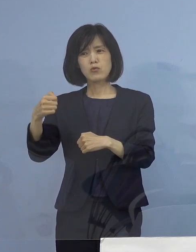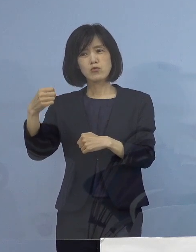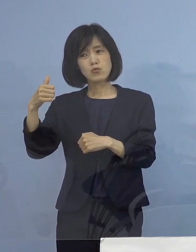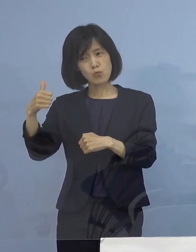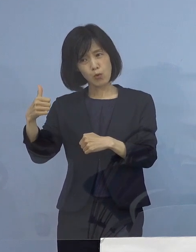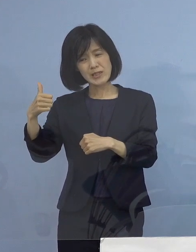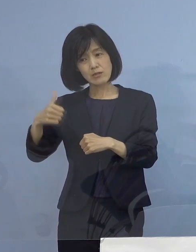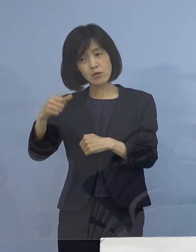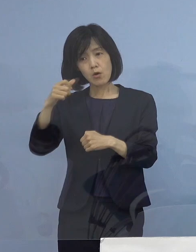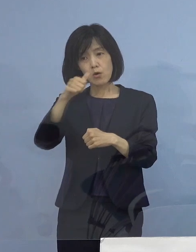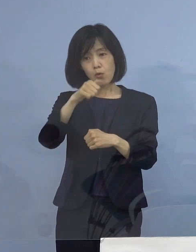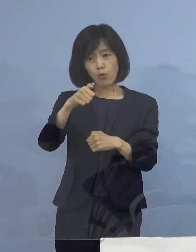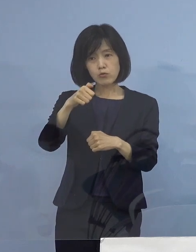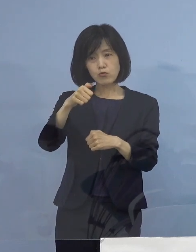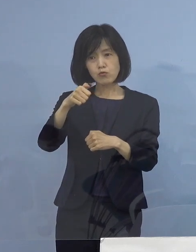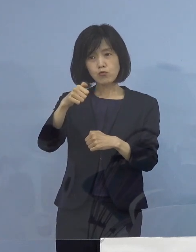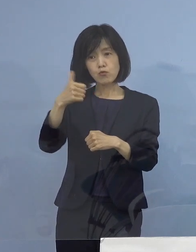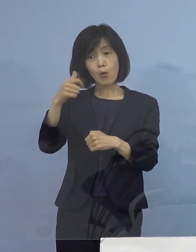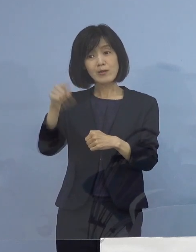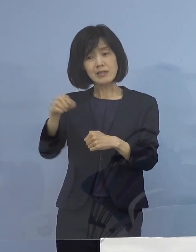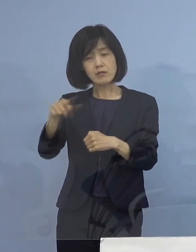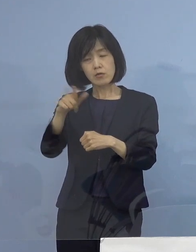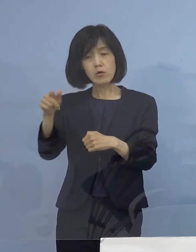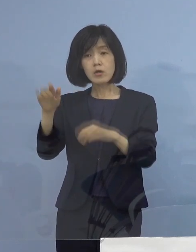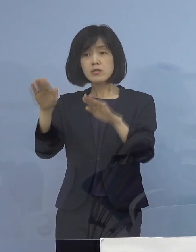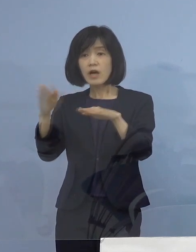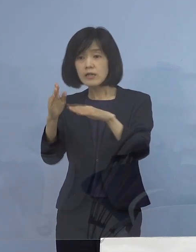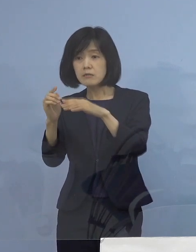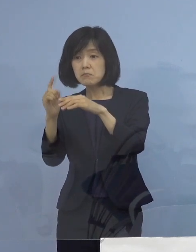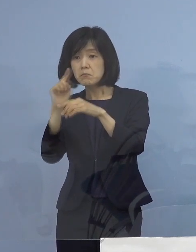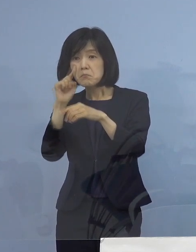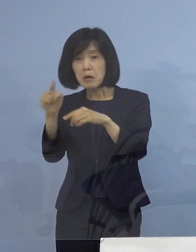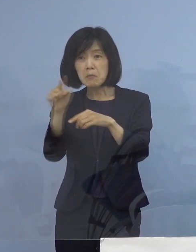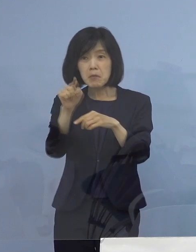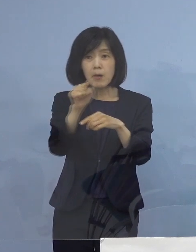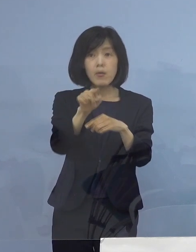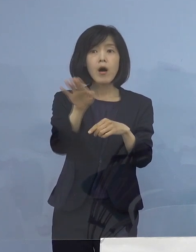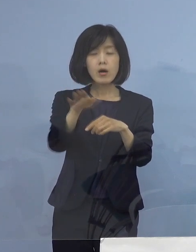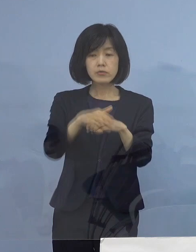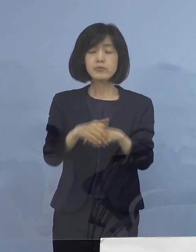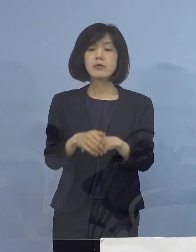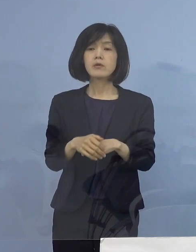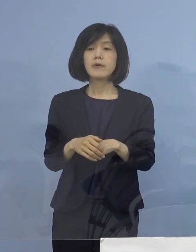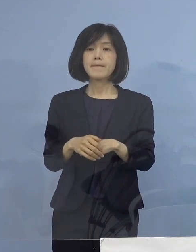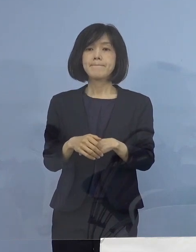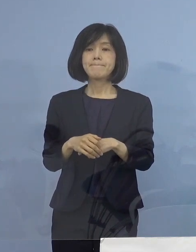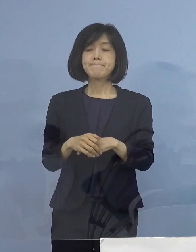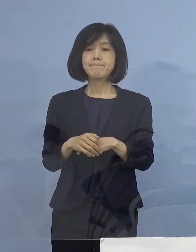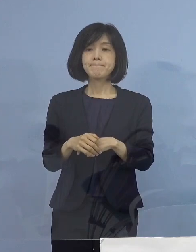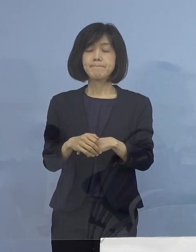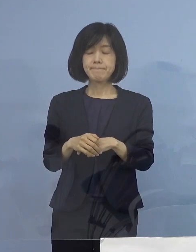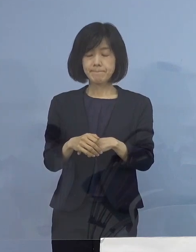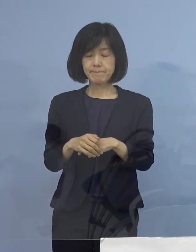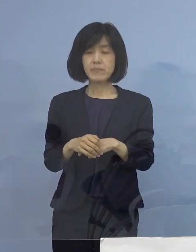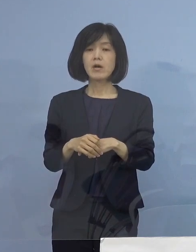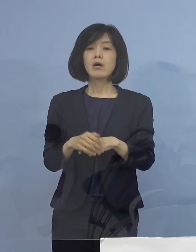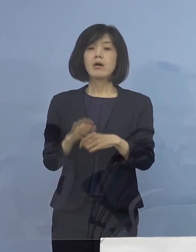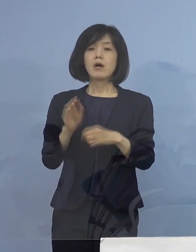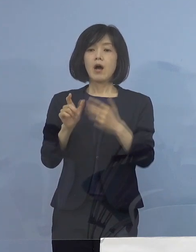こうした数字が よく出てくるわけでありまして そうした意味では 8月に入っての